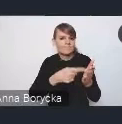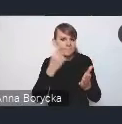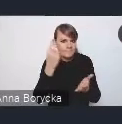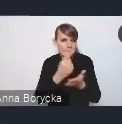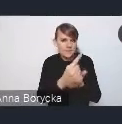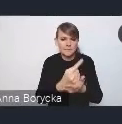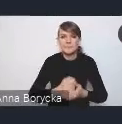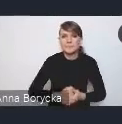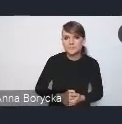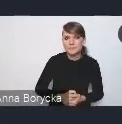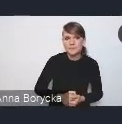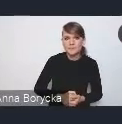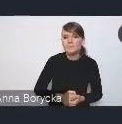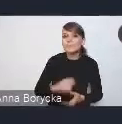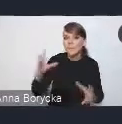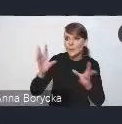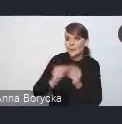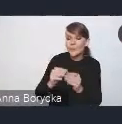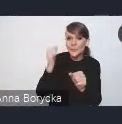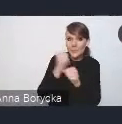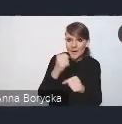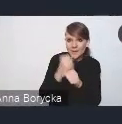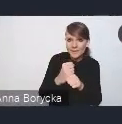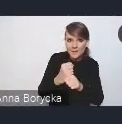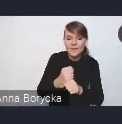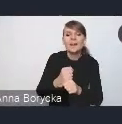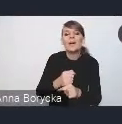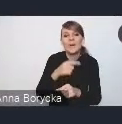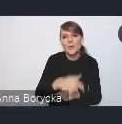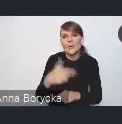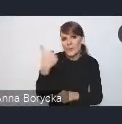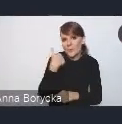Dorobek tych prac również był dla nas istotnym punktem odniesienia